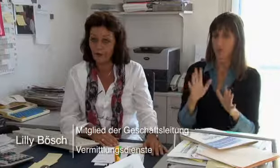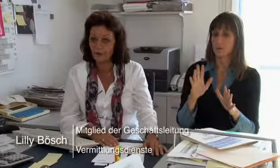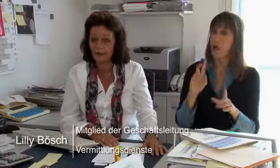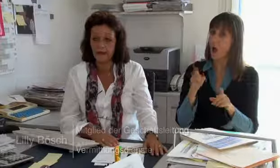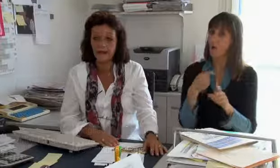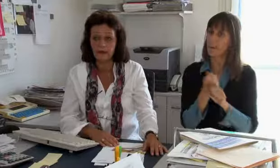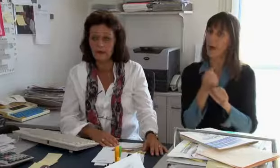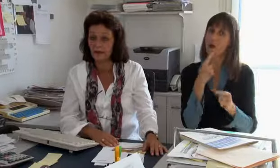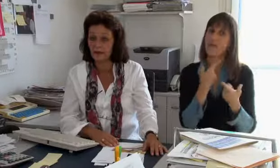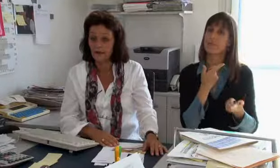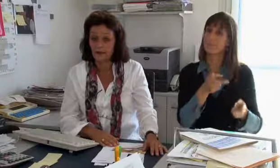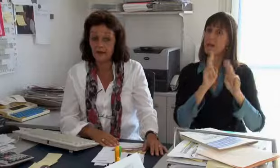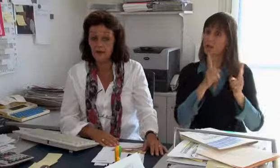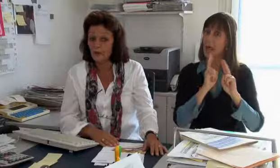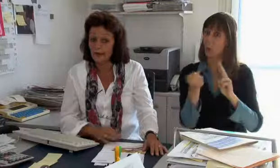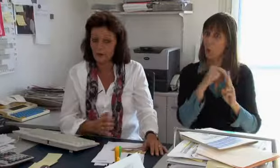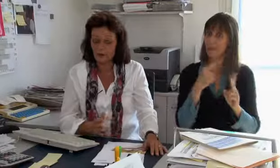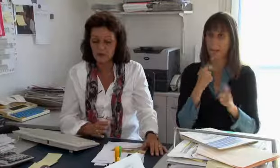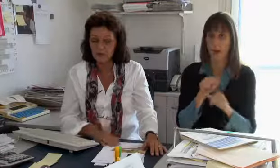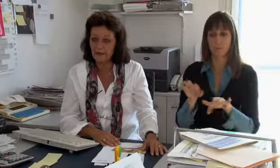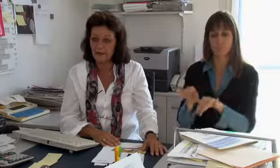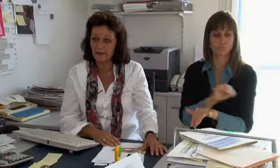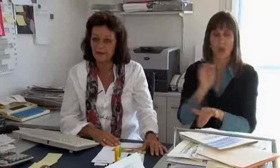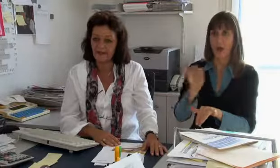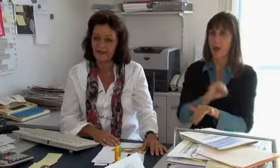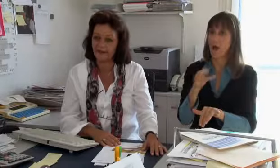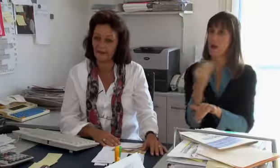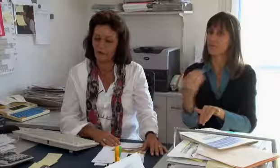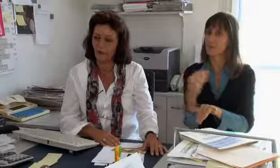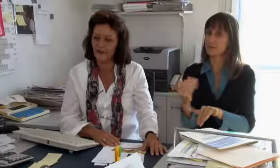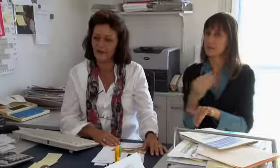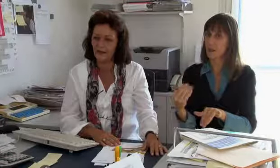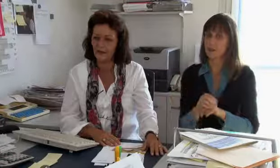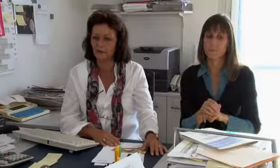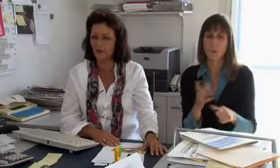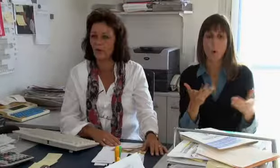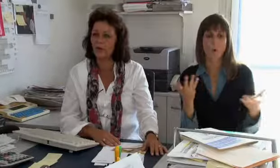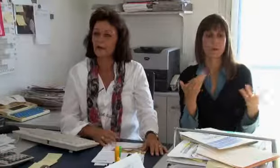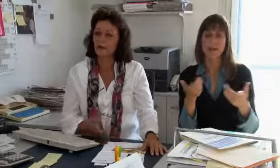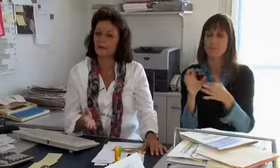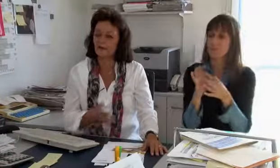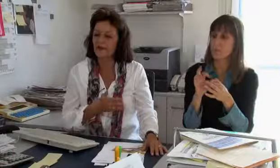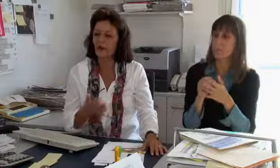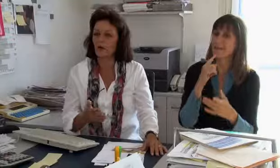Dann erfasse ich auch Bestellungen.